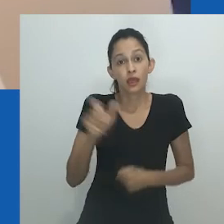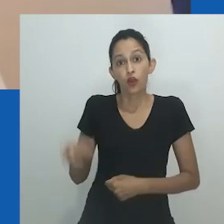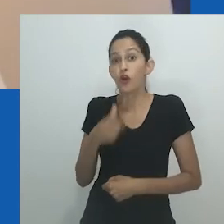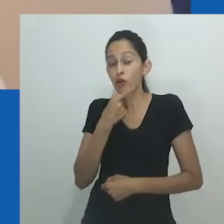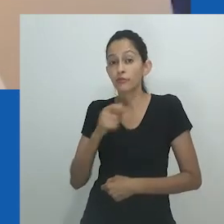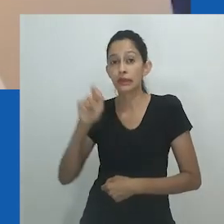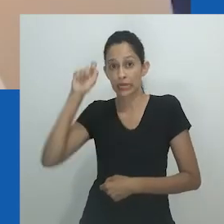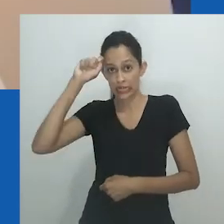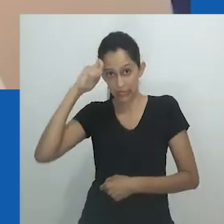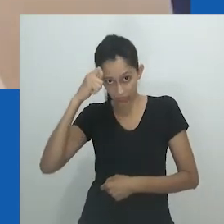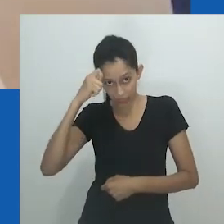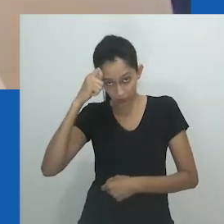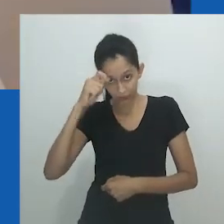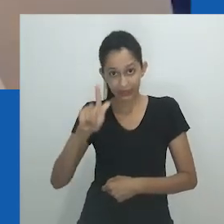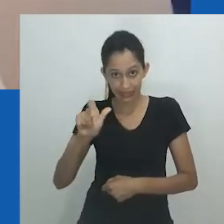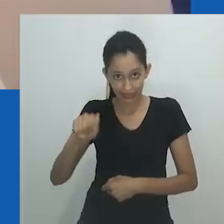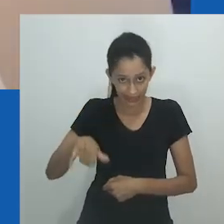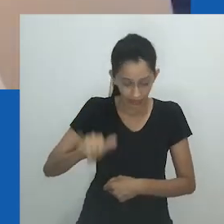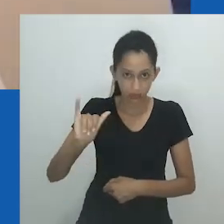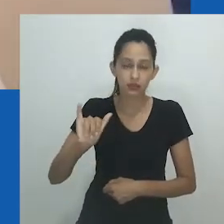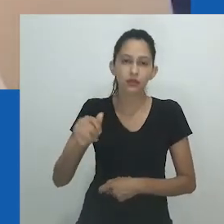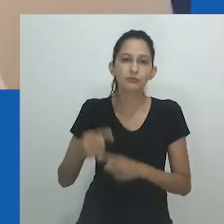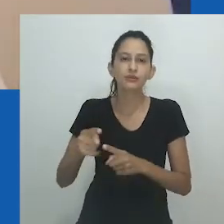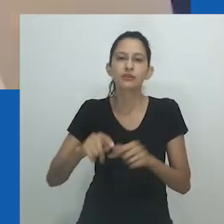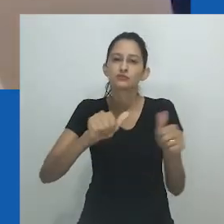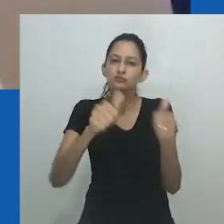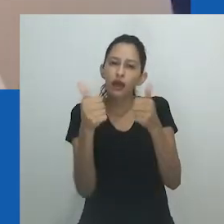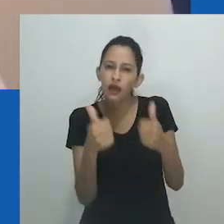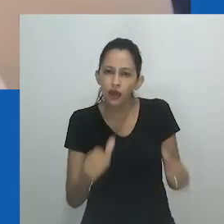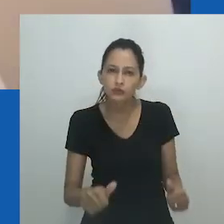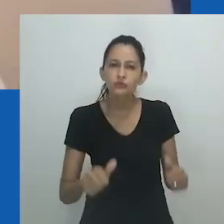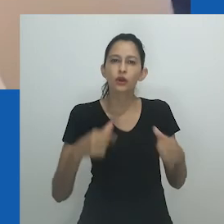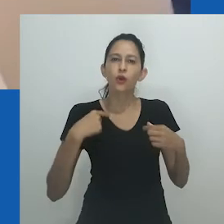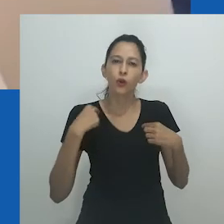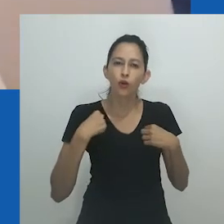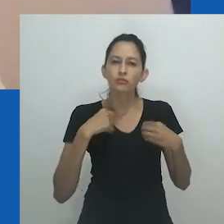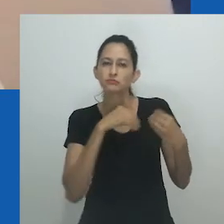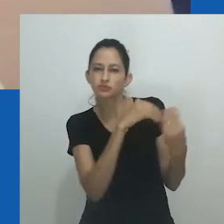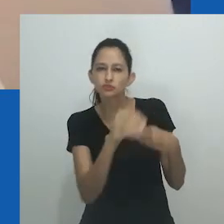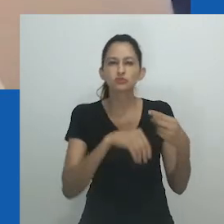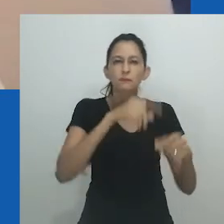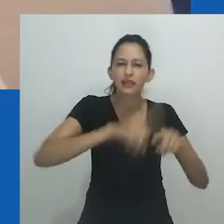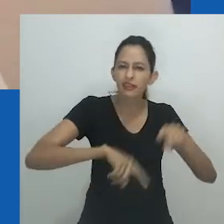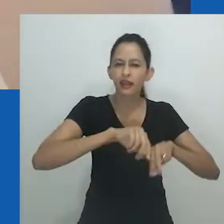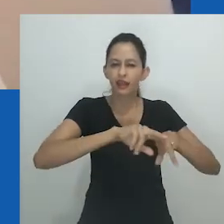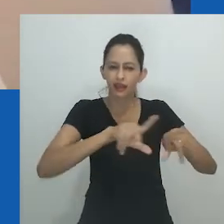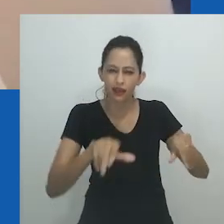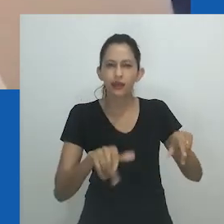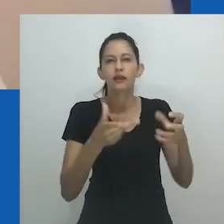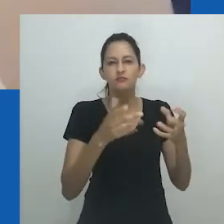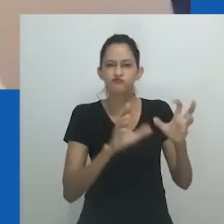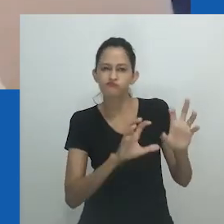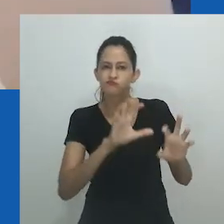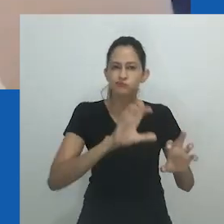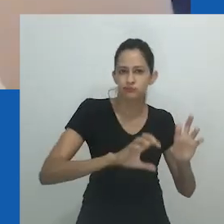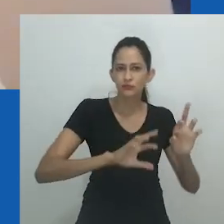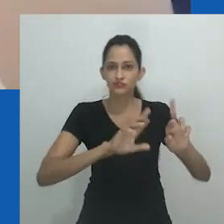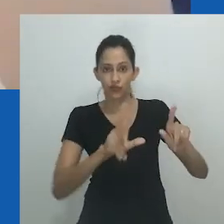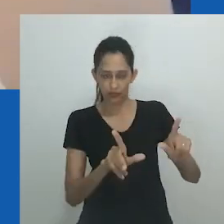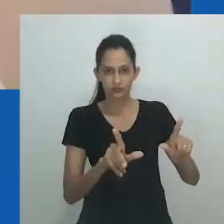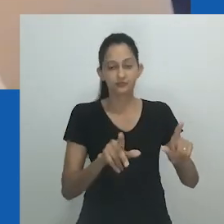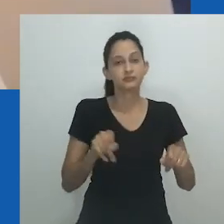Como um homem gay africano que participa de rituais Xhosa, suas referências em seus trabalhos criativos estão contidas em sua rica herança cultural.